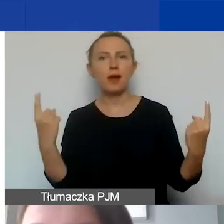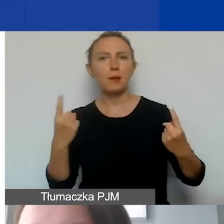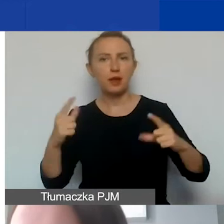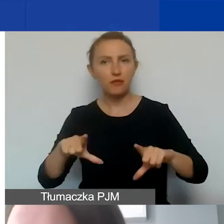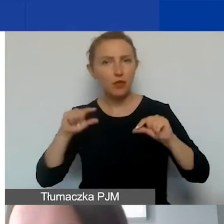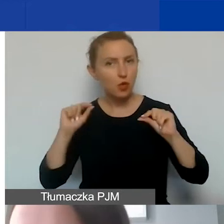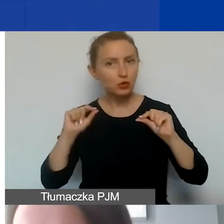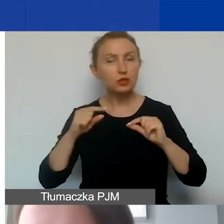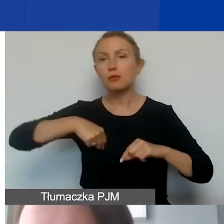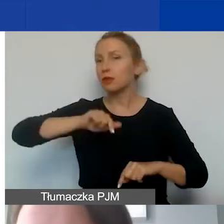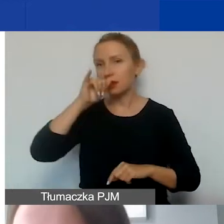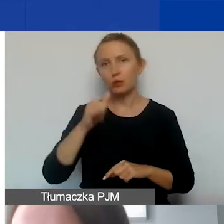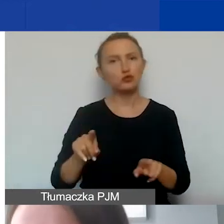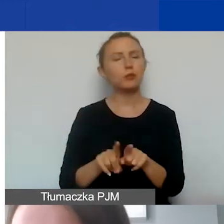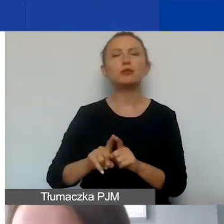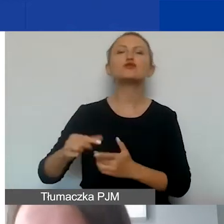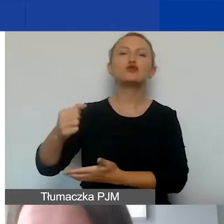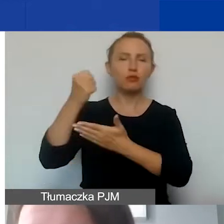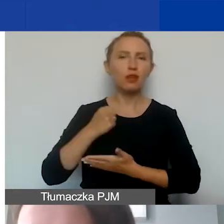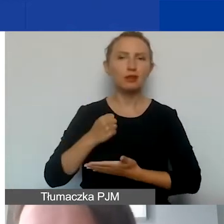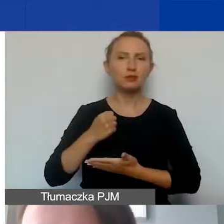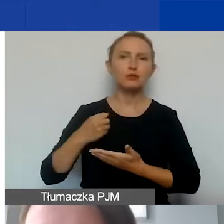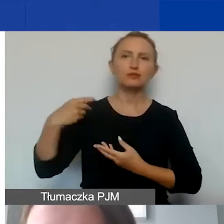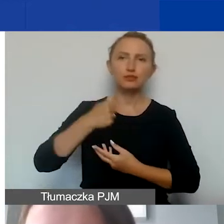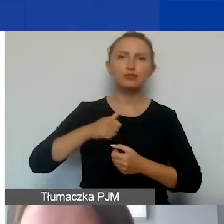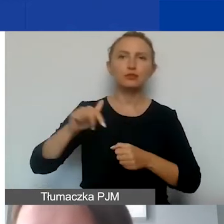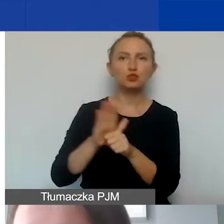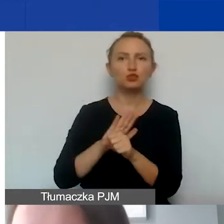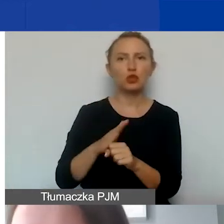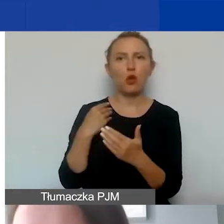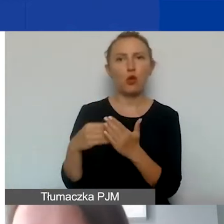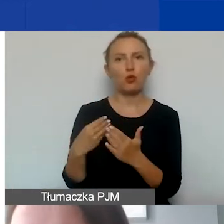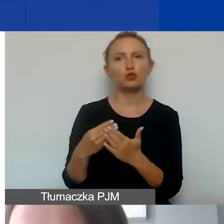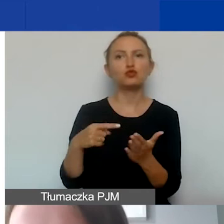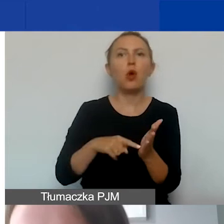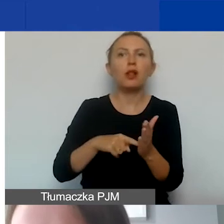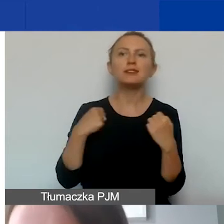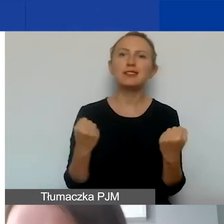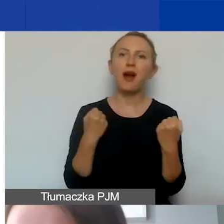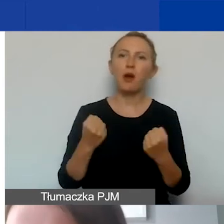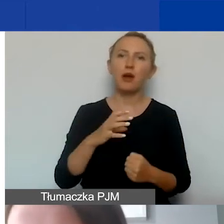Nie możemy również dofinansowywać i pokrywać kosztów związanych z działalnością gospodarczą